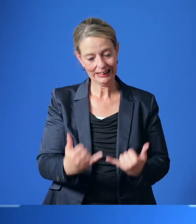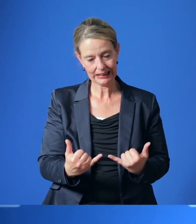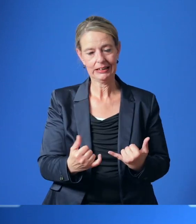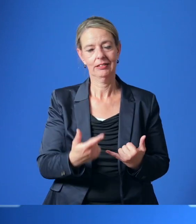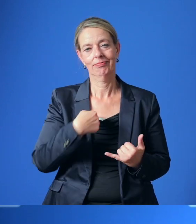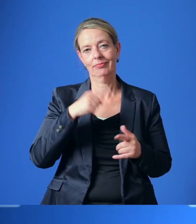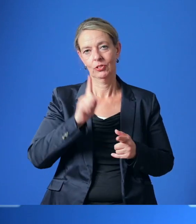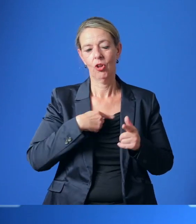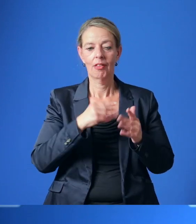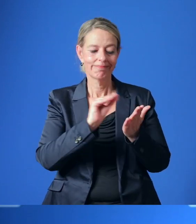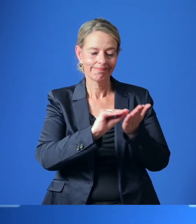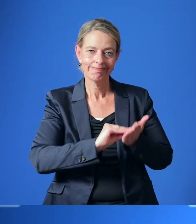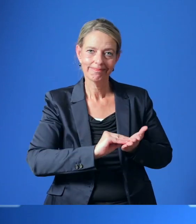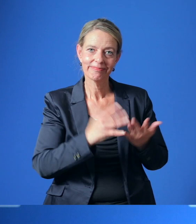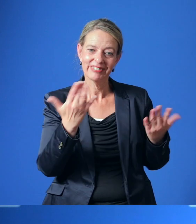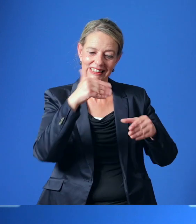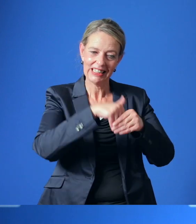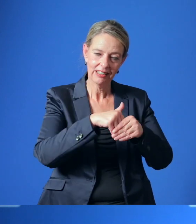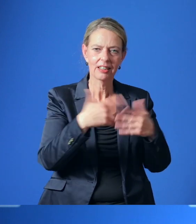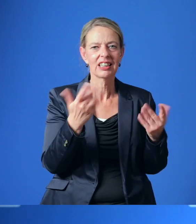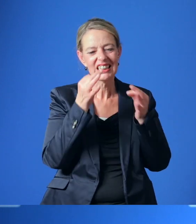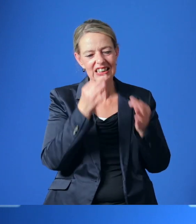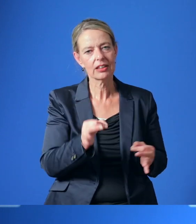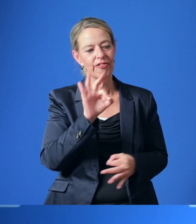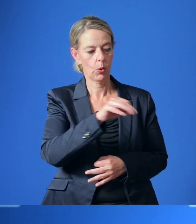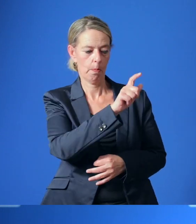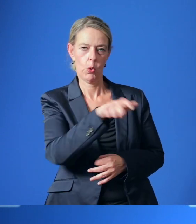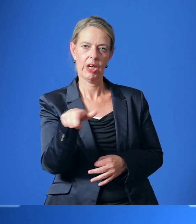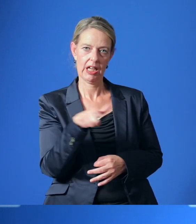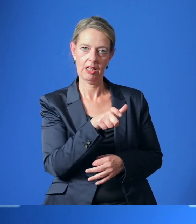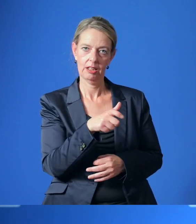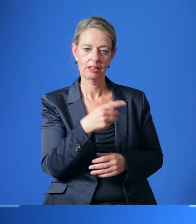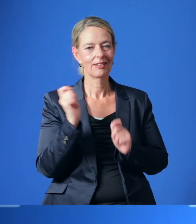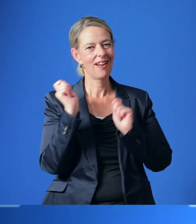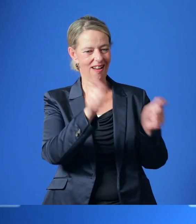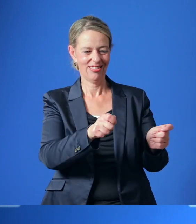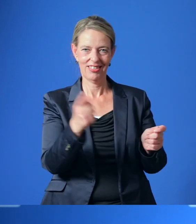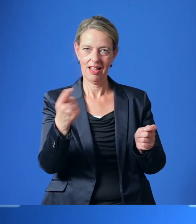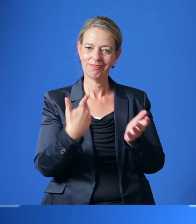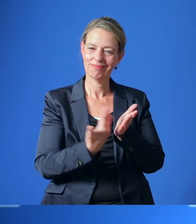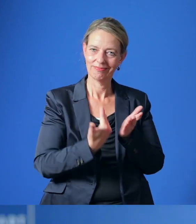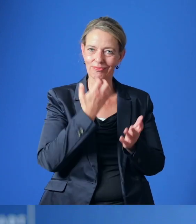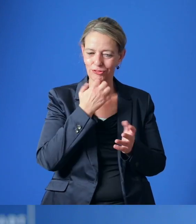auszuarbeiten, in dem konkrete Maßnahmen im Sinne des Bürger*innen-Begehrens dargestellt werden.